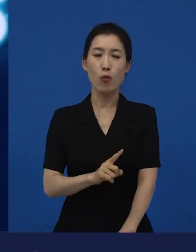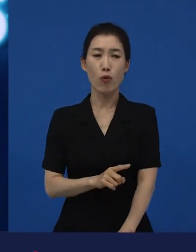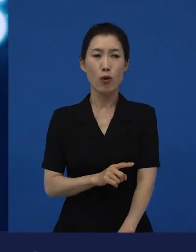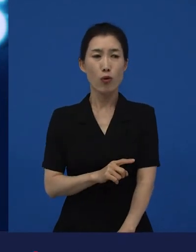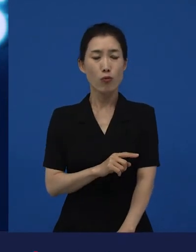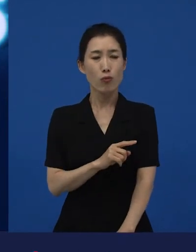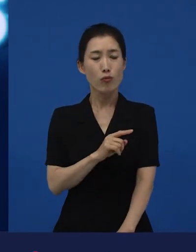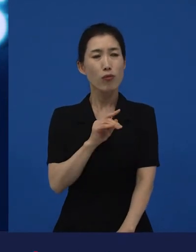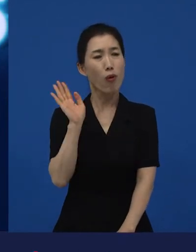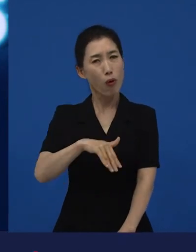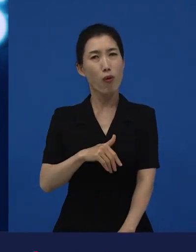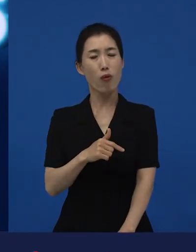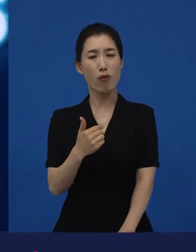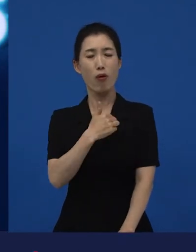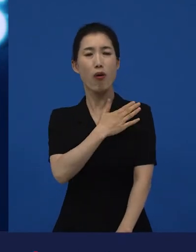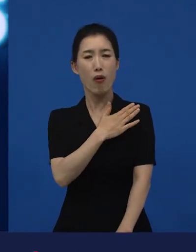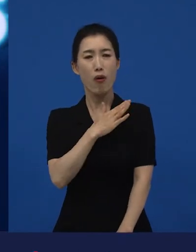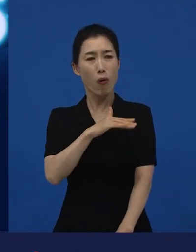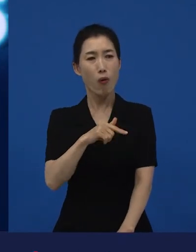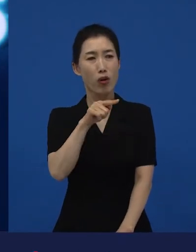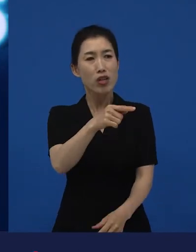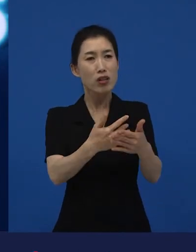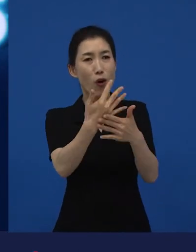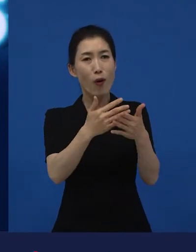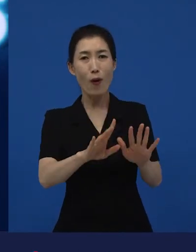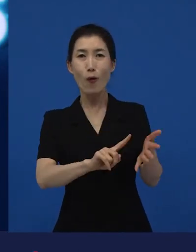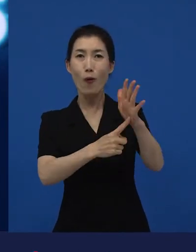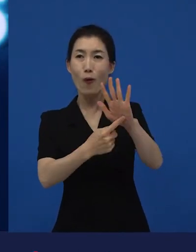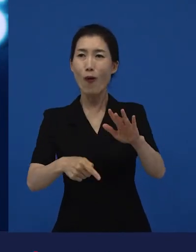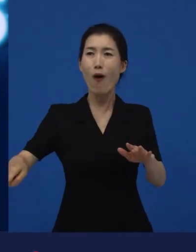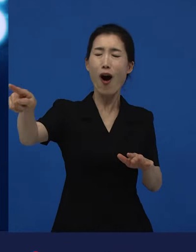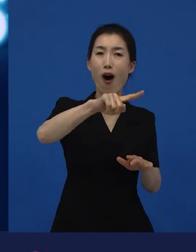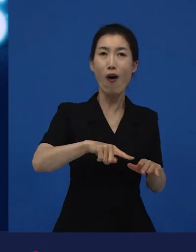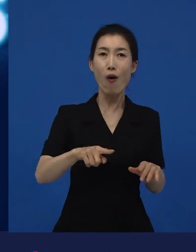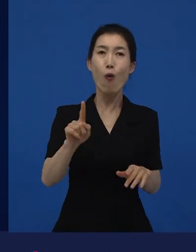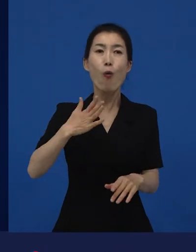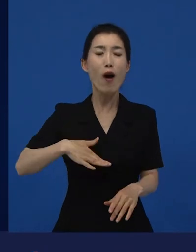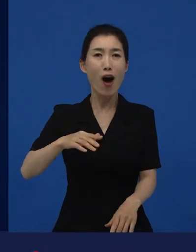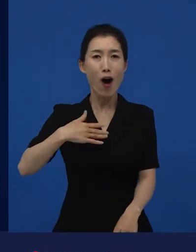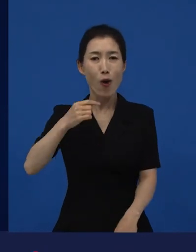"이 영화를 여기서 개봉한다는 걸 이 많은 사람들이 어떻게 알고 다 온 거야?"